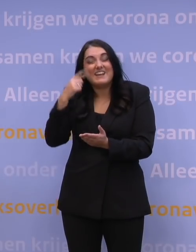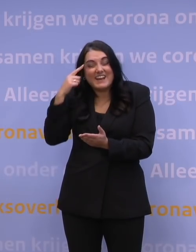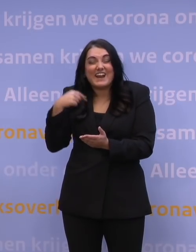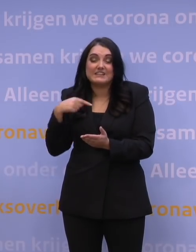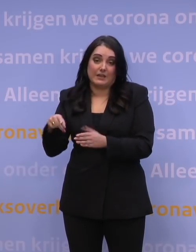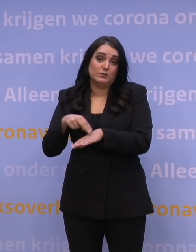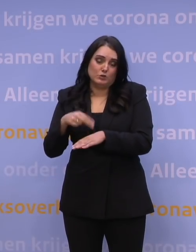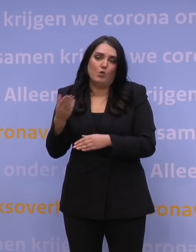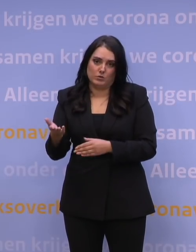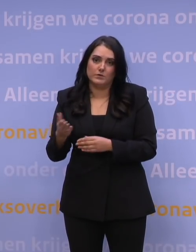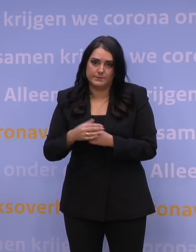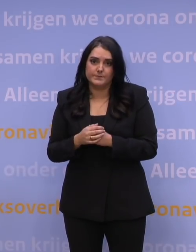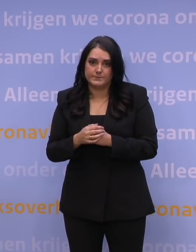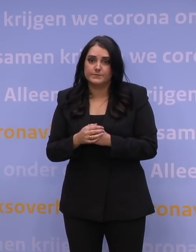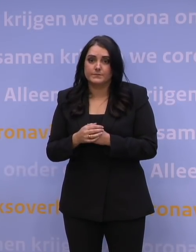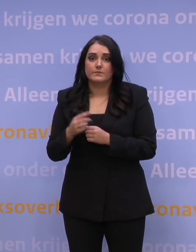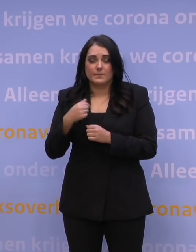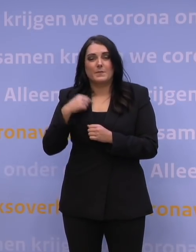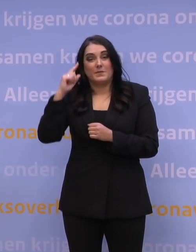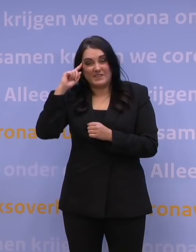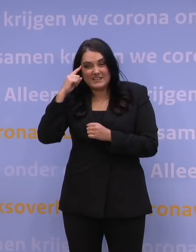Ik denk dat we sowieso steeds meer zullen leren